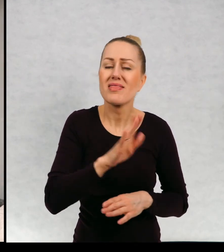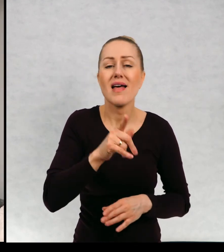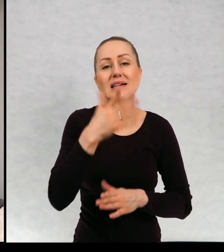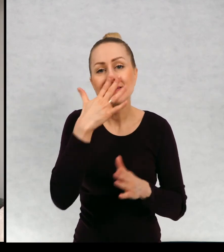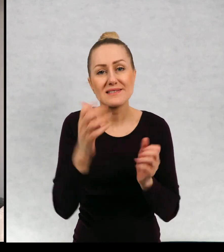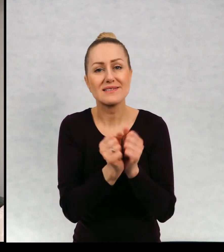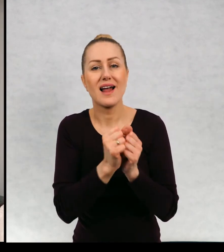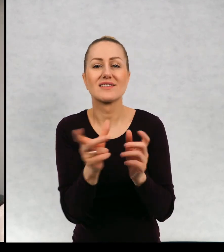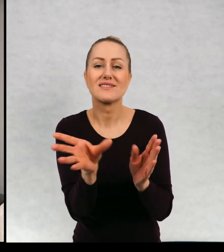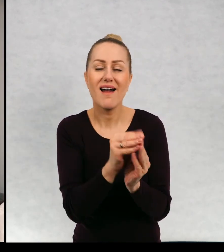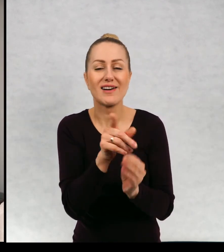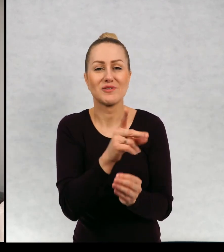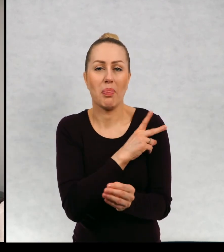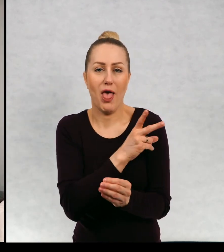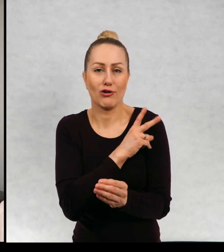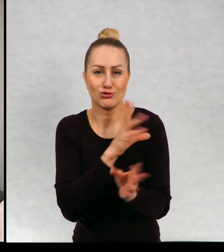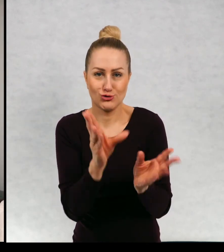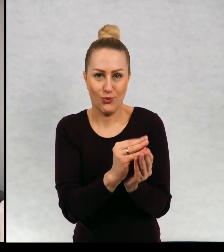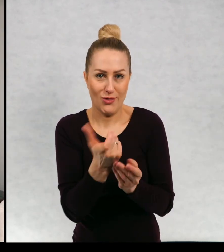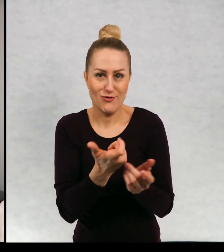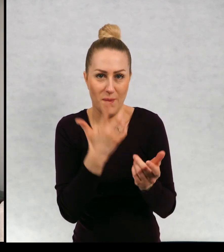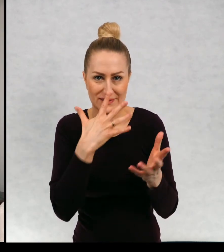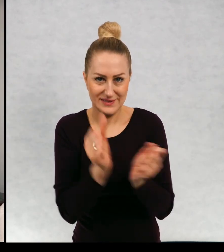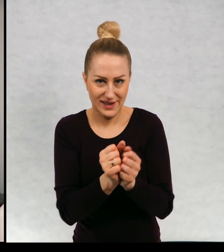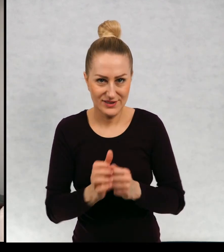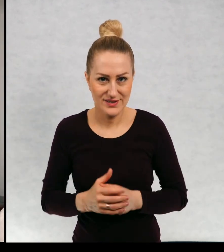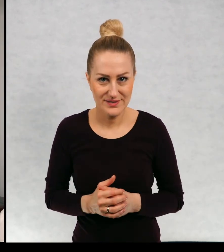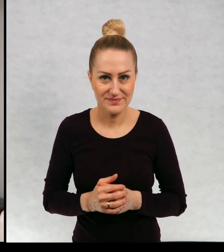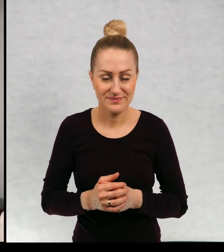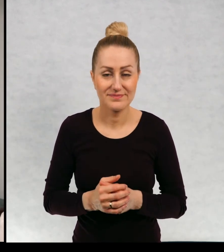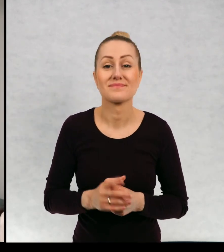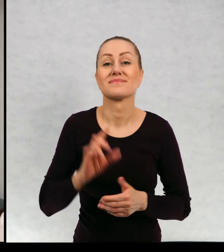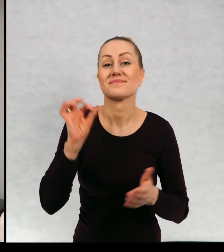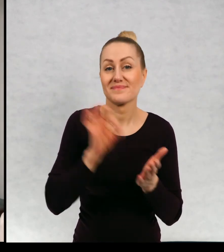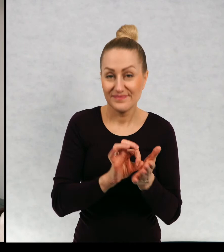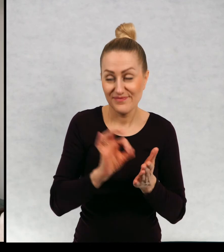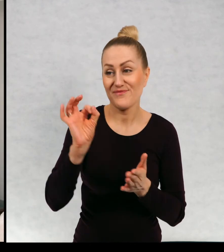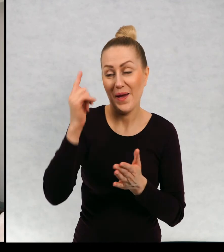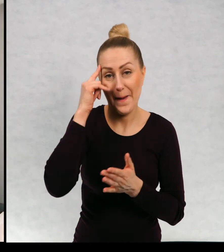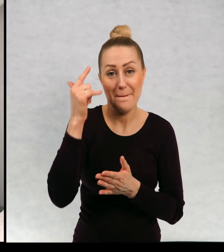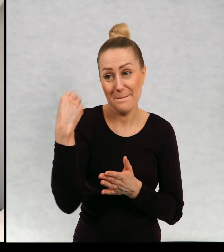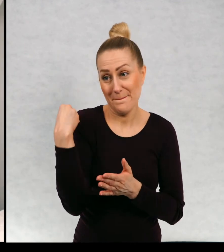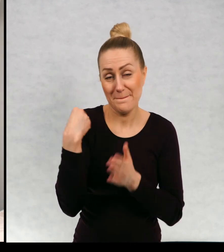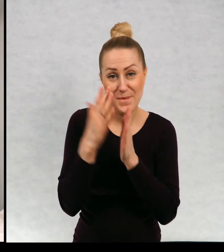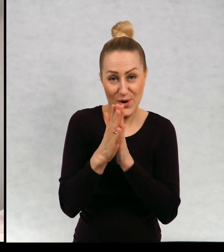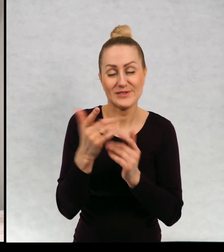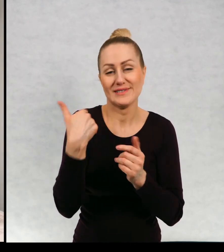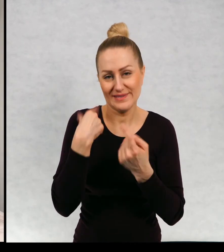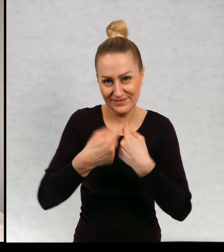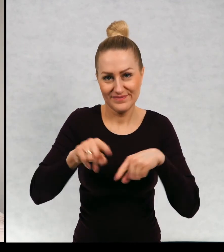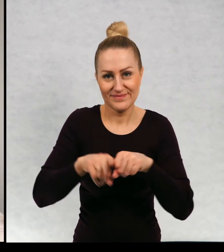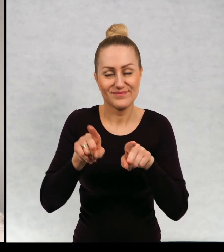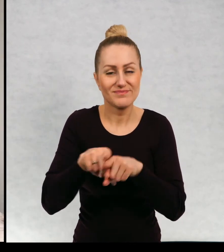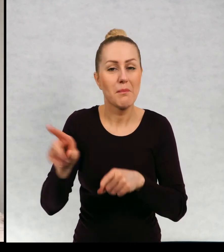żeby mu znaleźć jakąś narzeczoną i spełniłam jej prośbę Basia też mnie